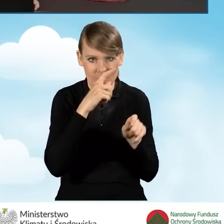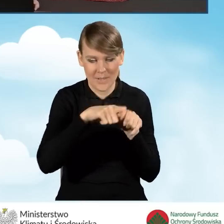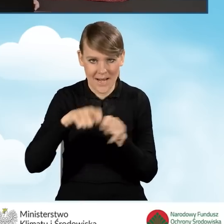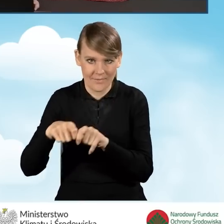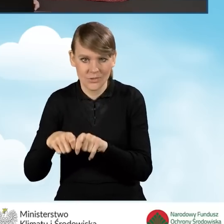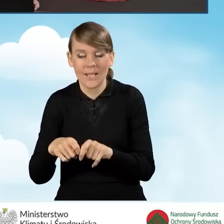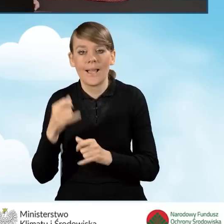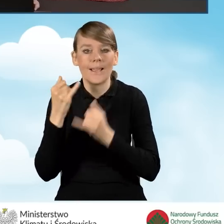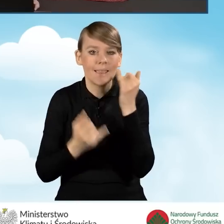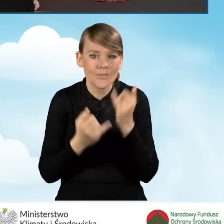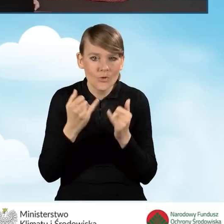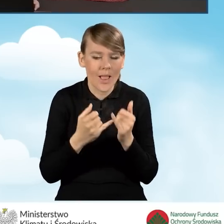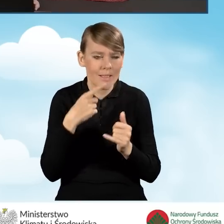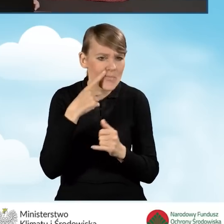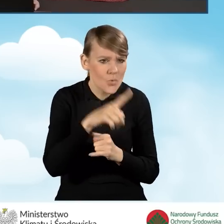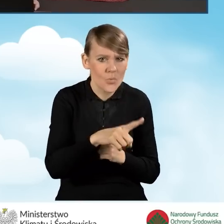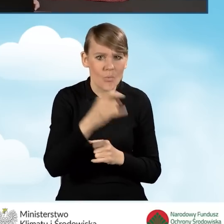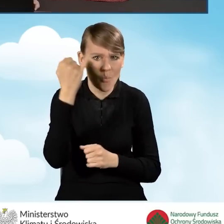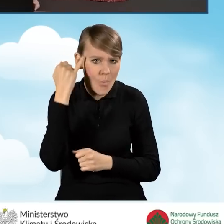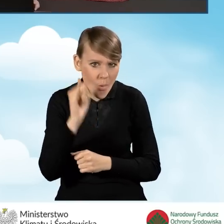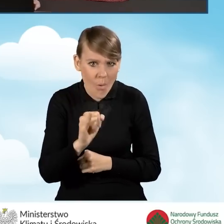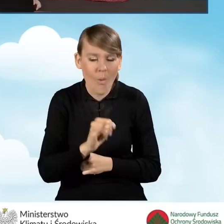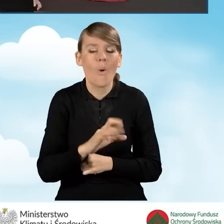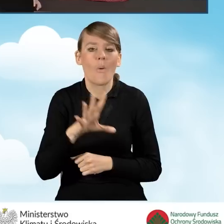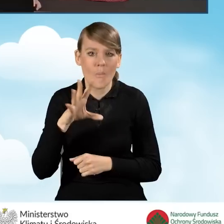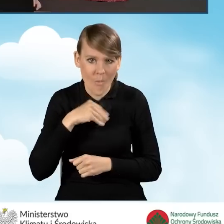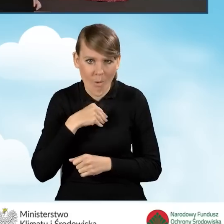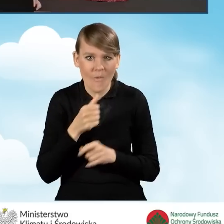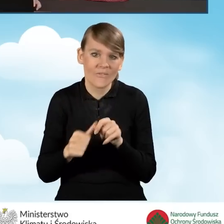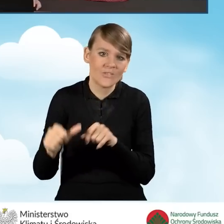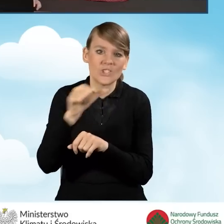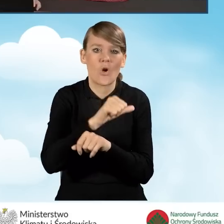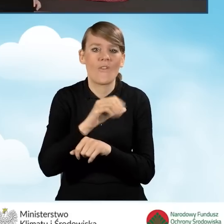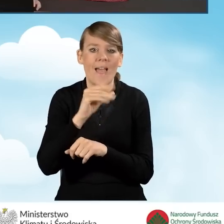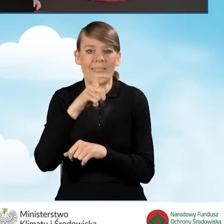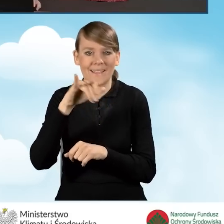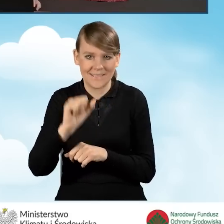Jeżeli znajdziemy gdziekolwiek jakikolwiek błąd, możemy wycofać do edycji ten wniosek.